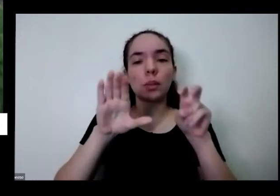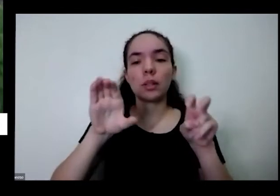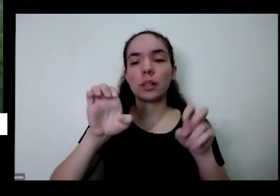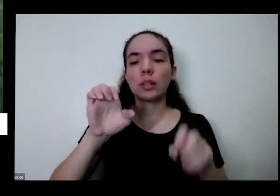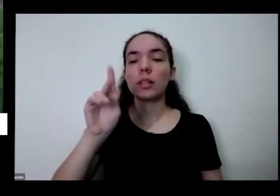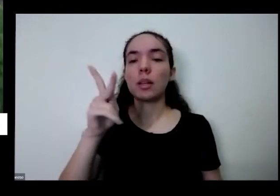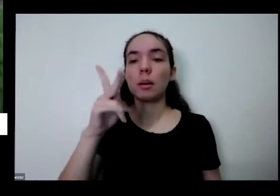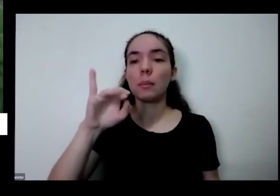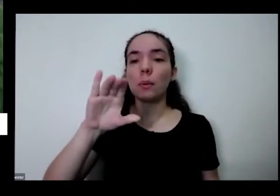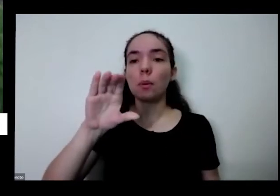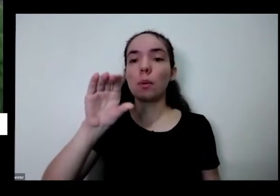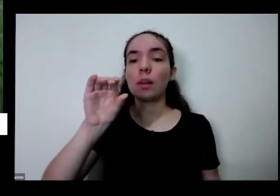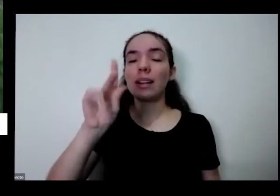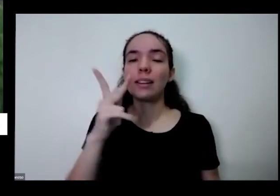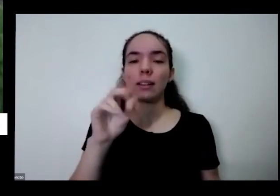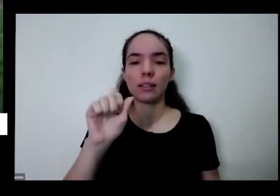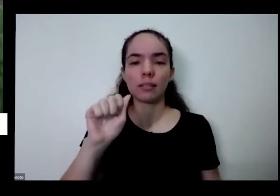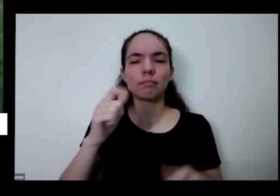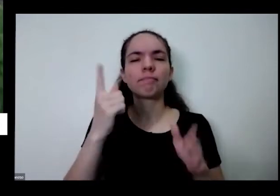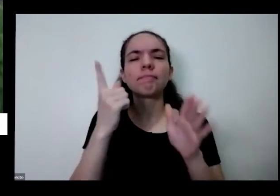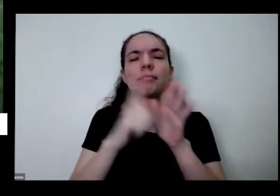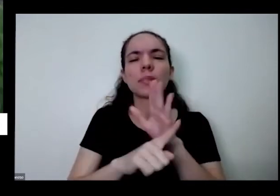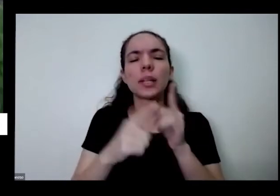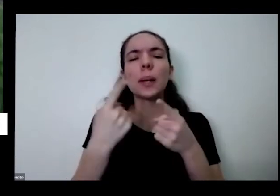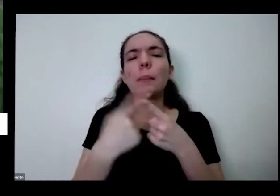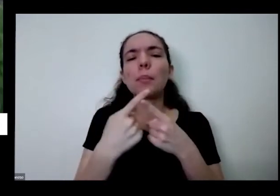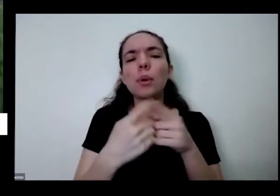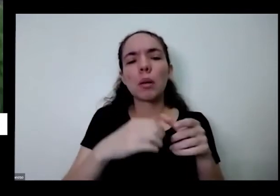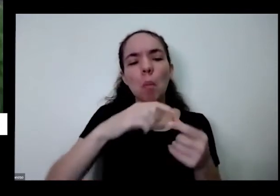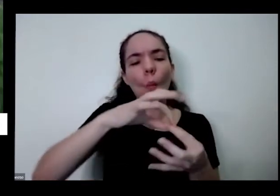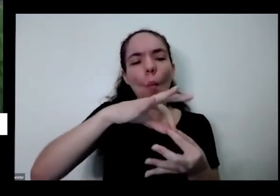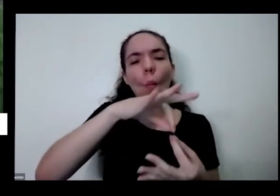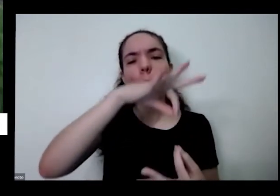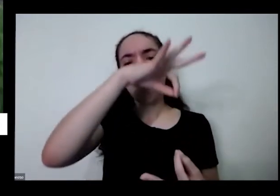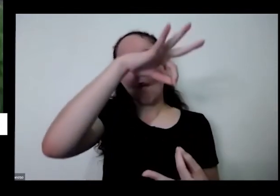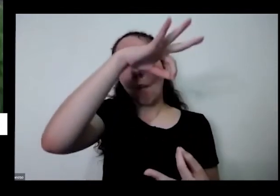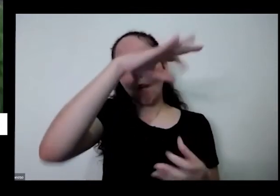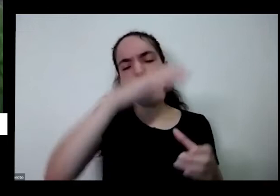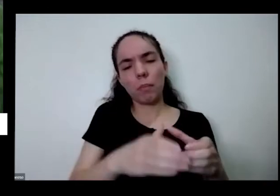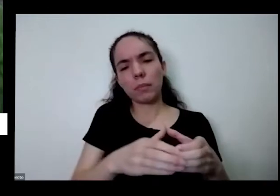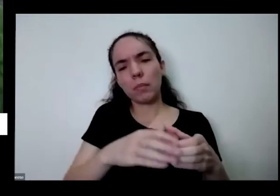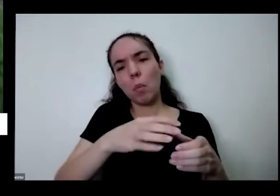fina porque quando quando você colhe tiver assim o jeito de correr vou ensinar o jeito